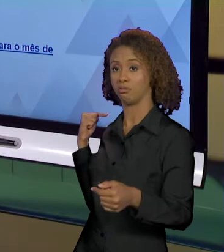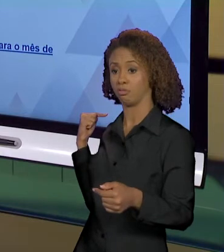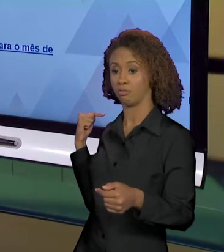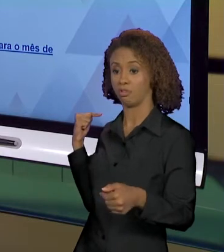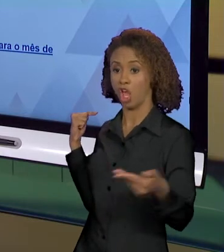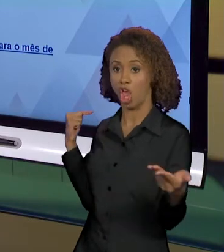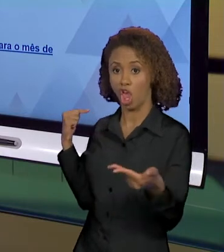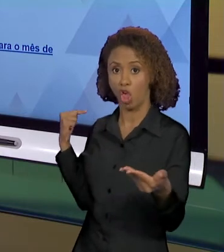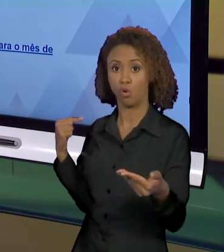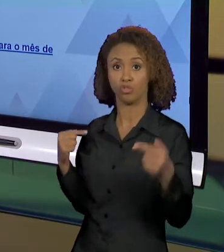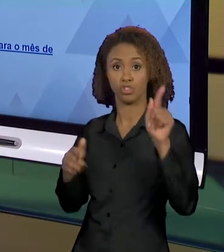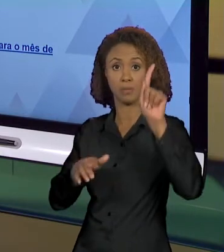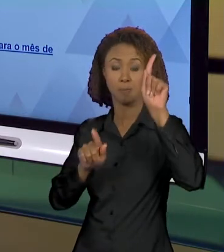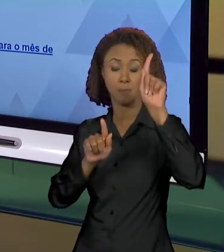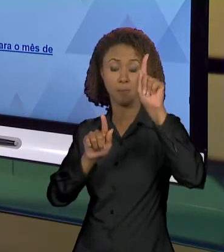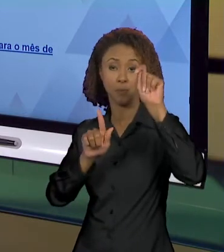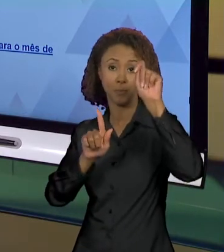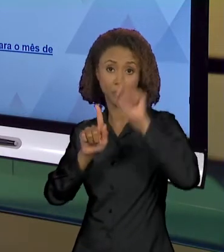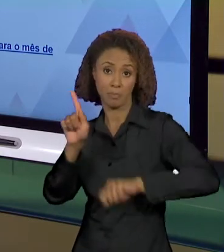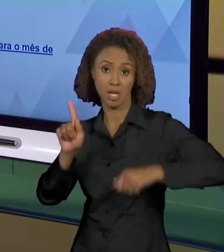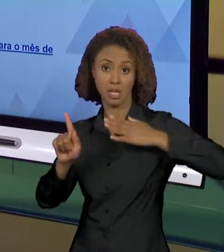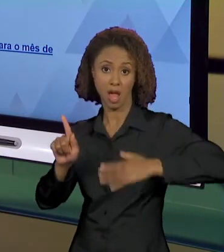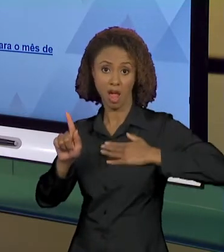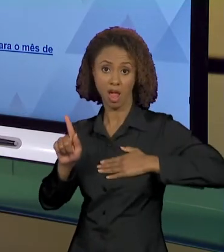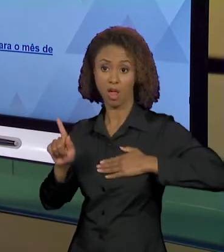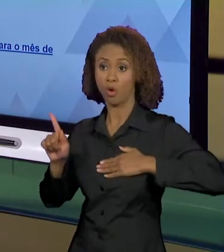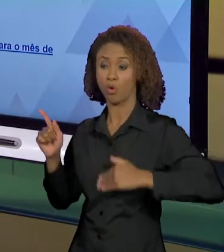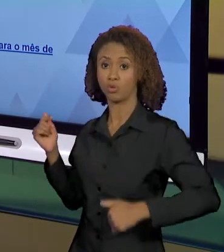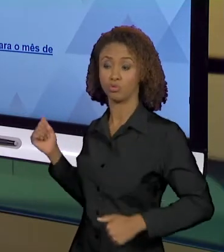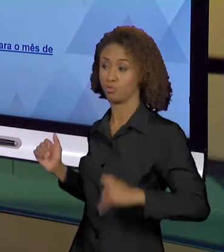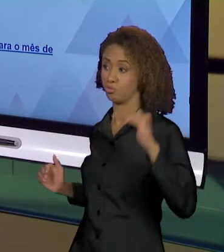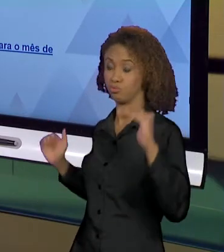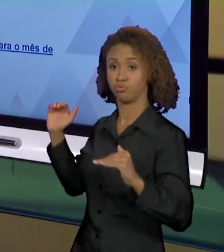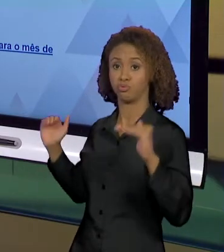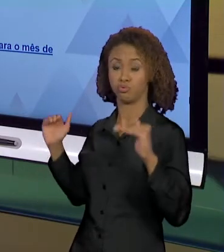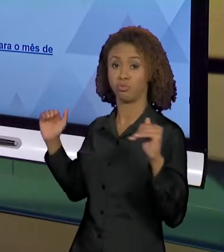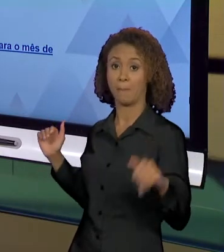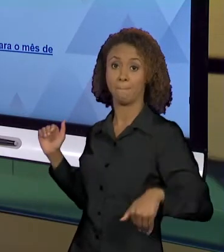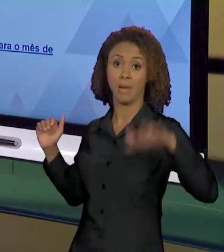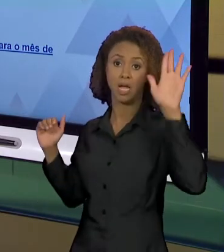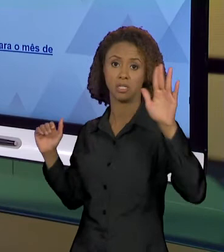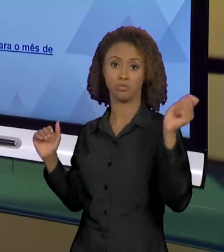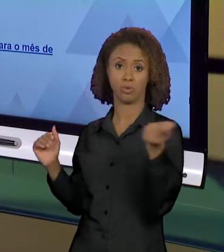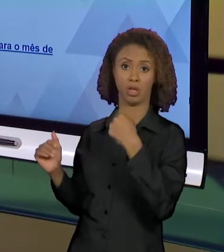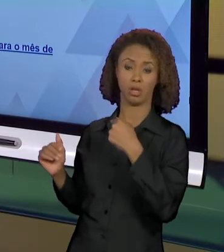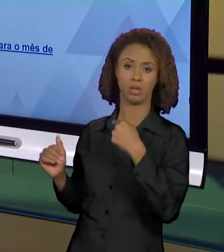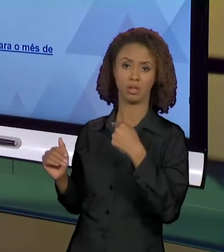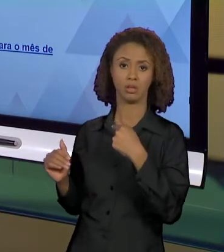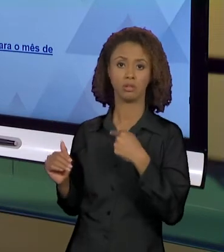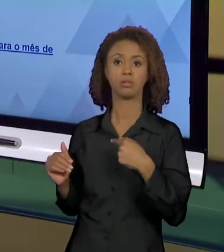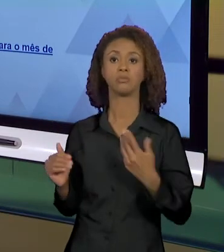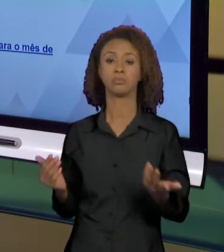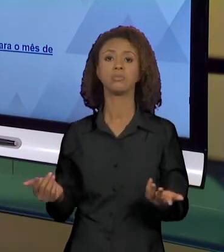JÁ CRIA UM EFEITO DE NATURALIDADE. "AH, QUEIMADAS NA AMAZÔNIA, MAS NO MÊS DE AGOSTO ELAS SE